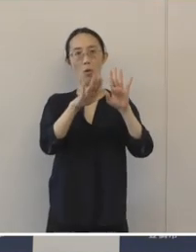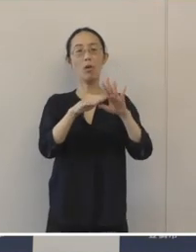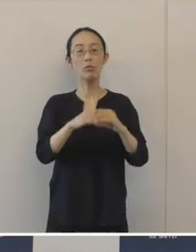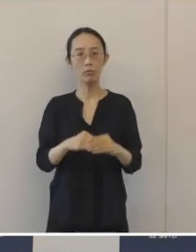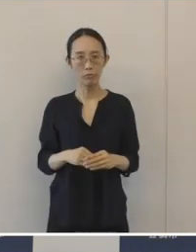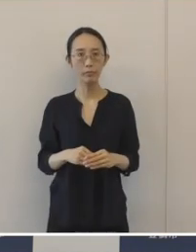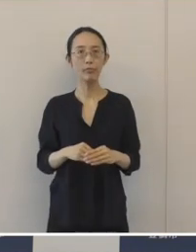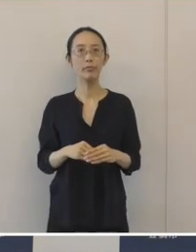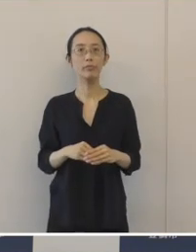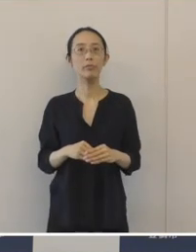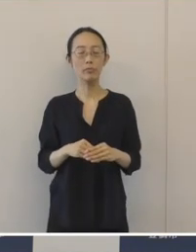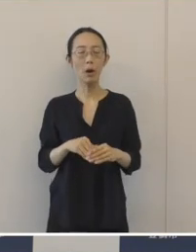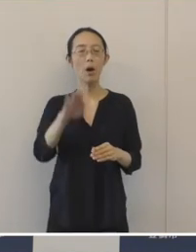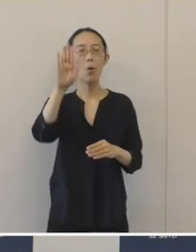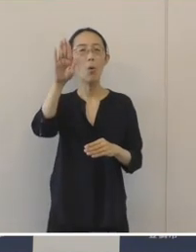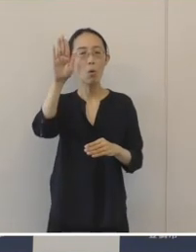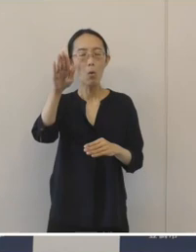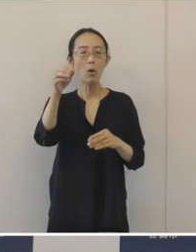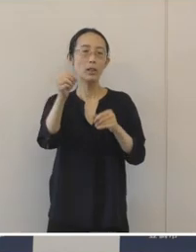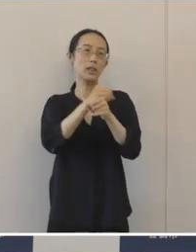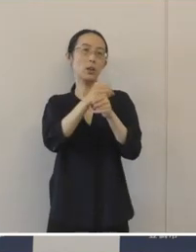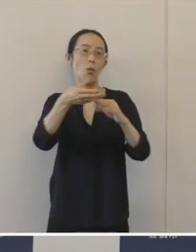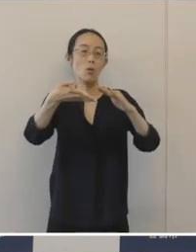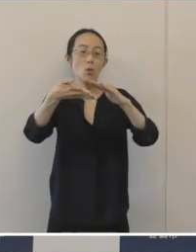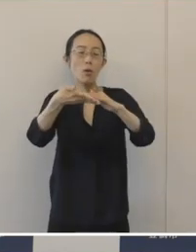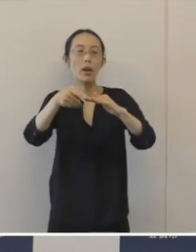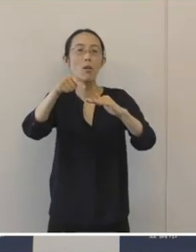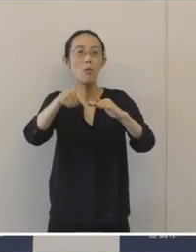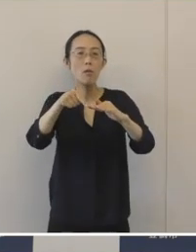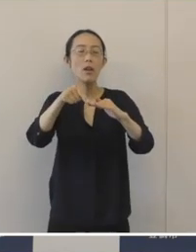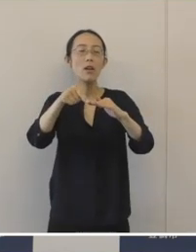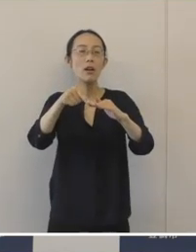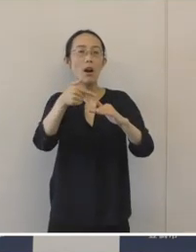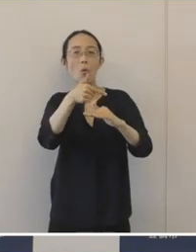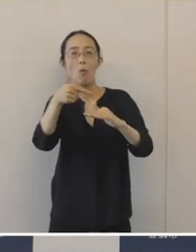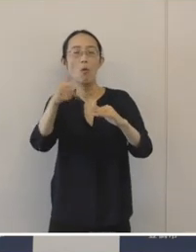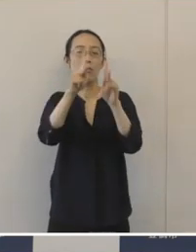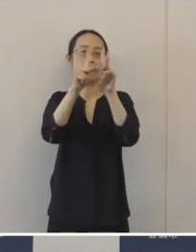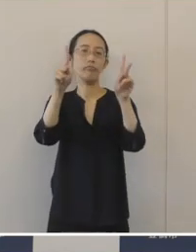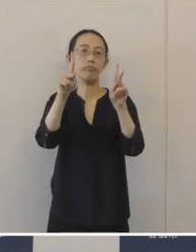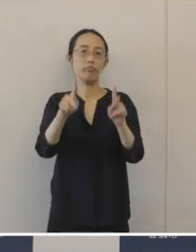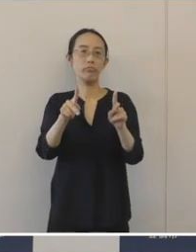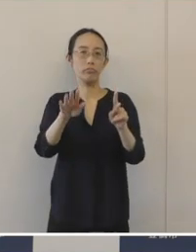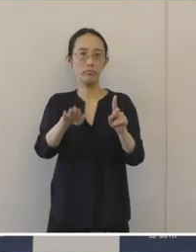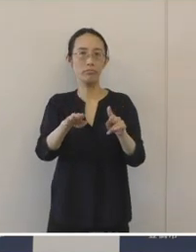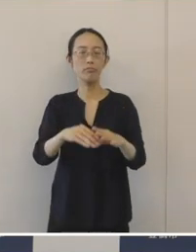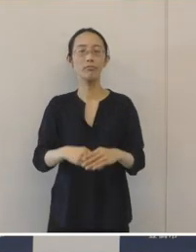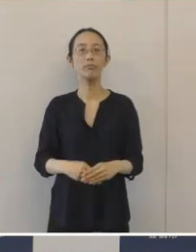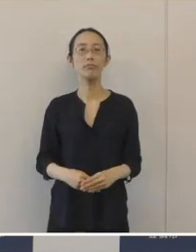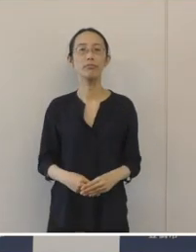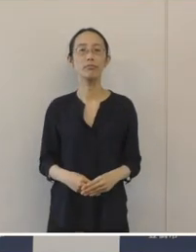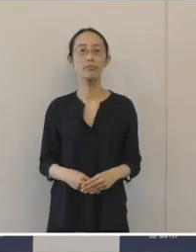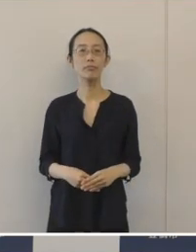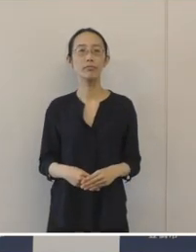事業承継というのも全国的に大変重要で緊の課題になっております。